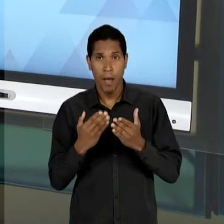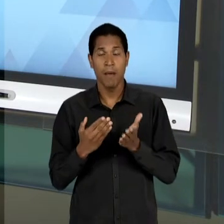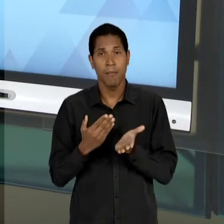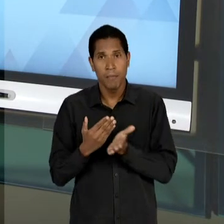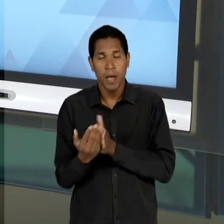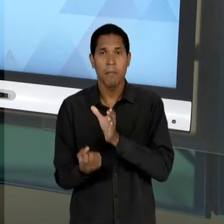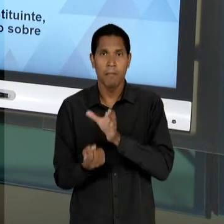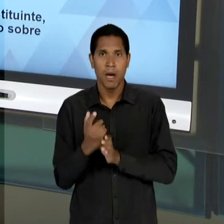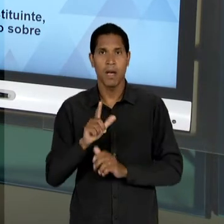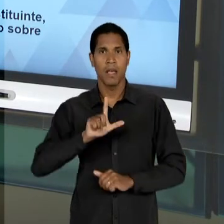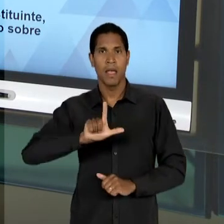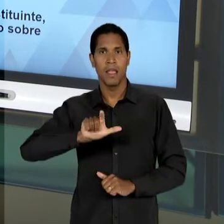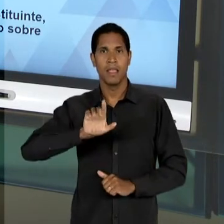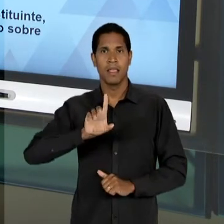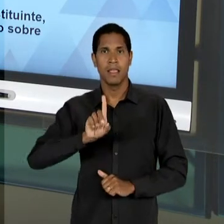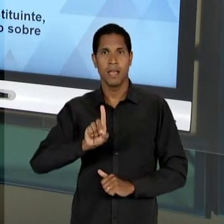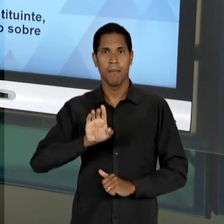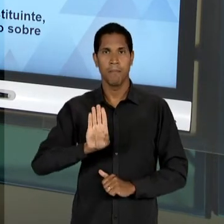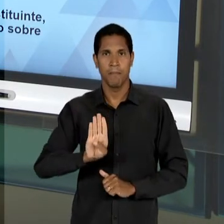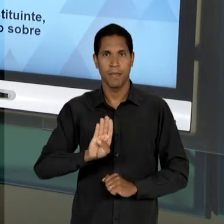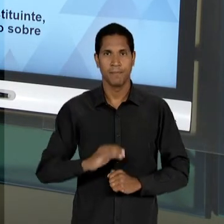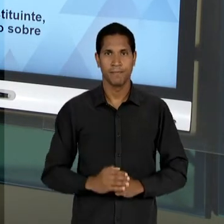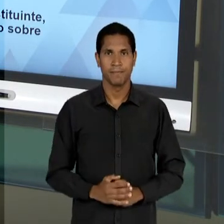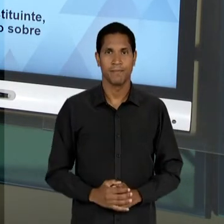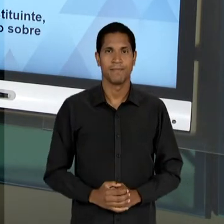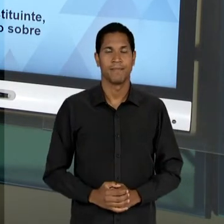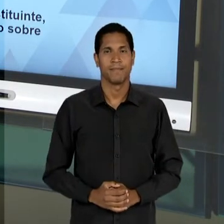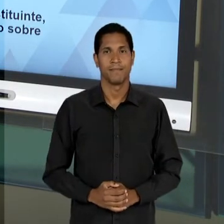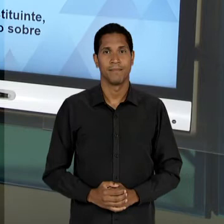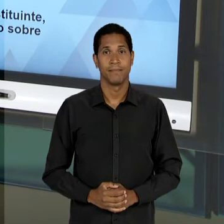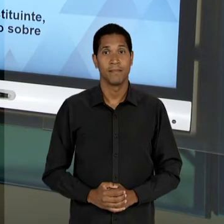QUAL O PANORAMA DA EDUCAÇÃO BRASILEIRA EM RELAÇÃO